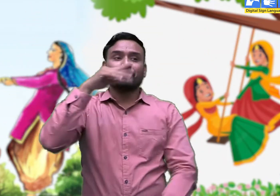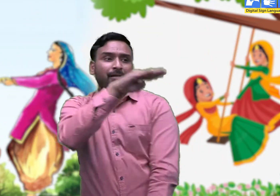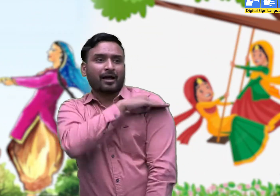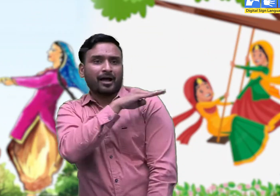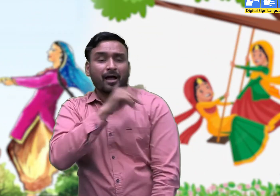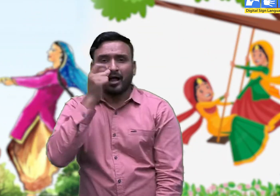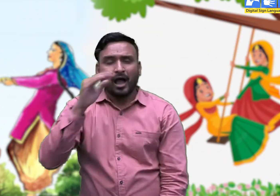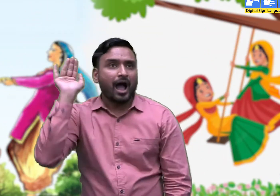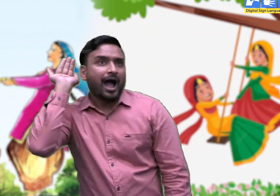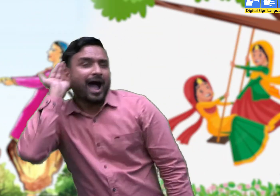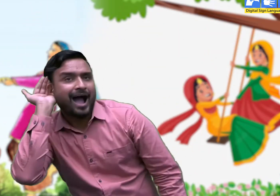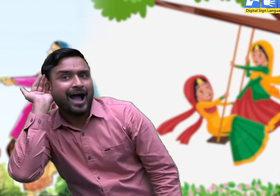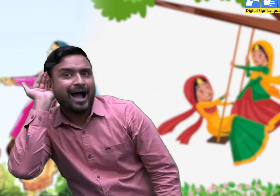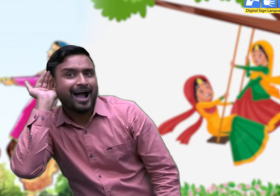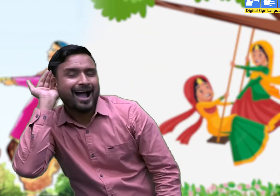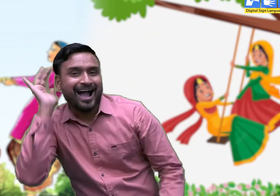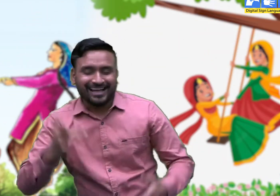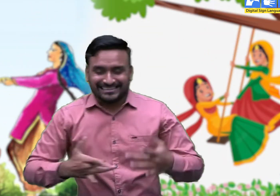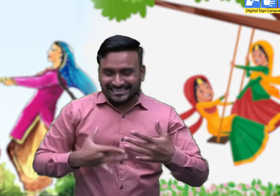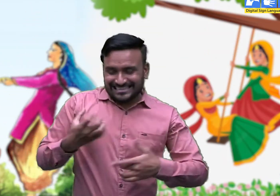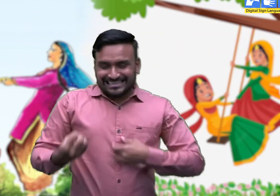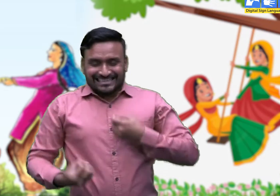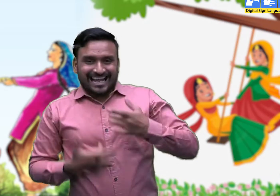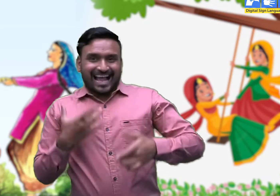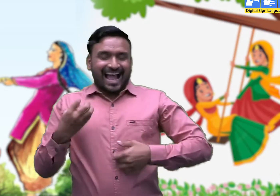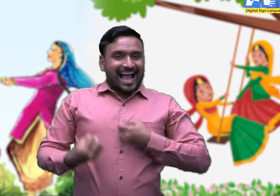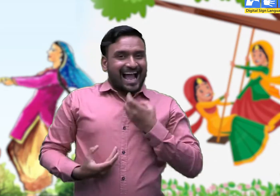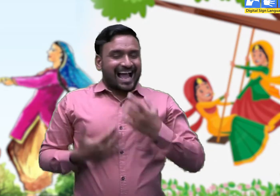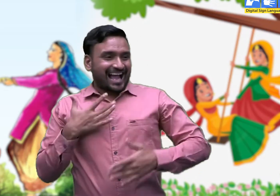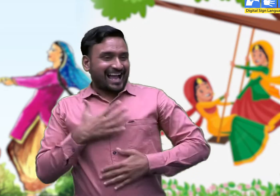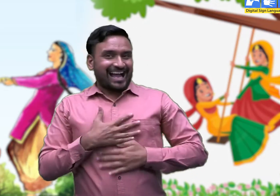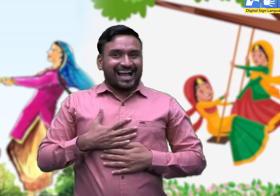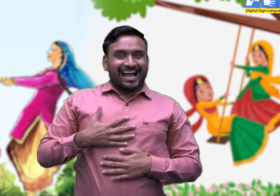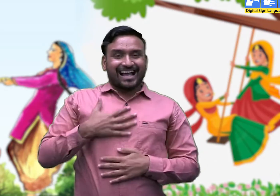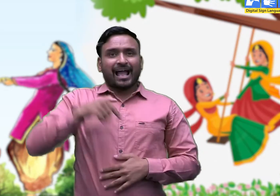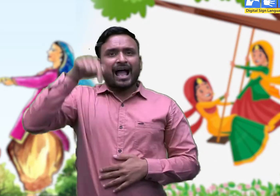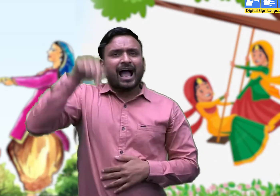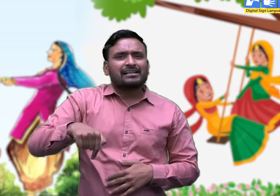भाई के कोथली लेकर आने की खबर सुनकर बहनें गा उठती हैं -